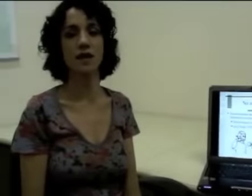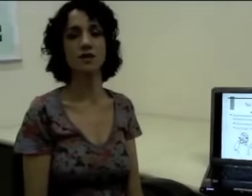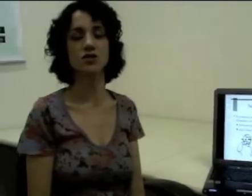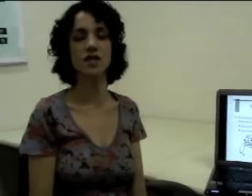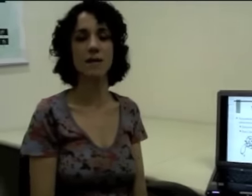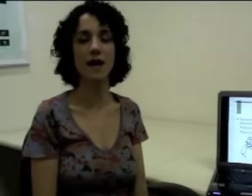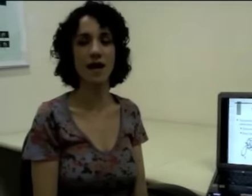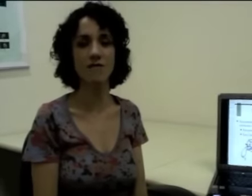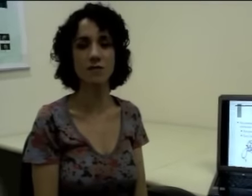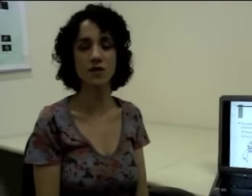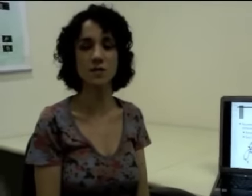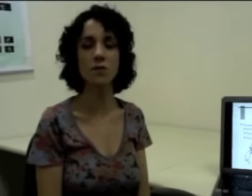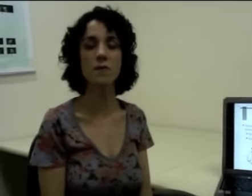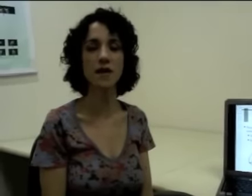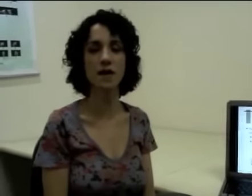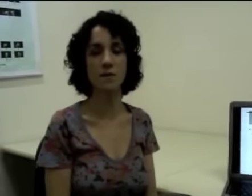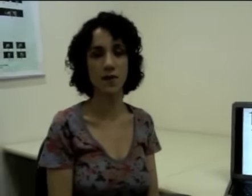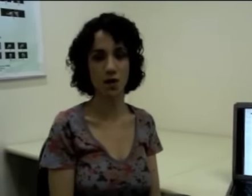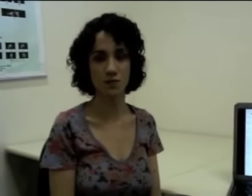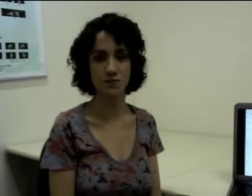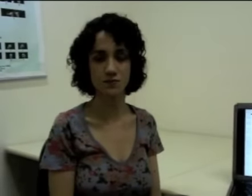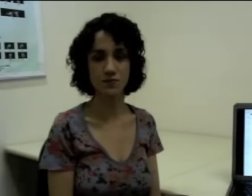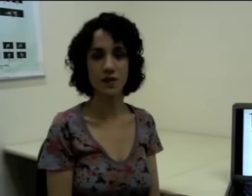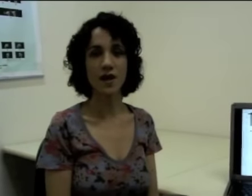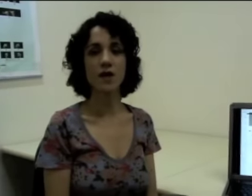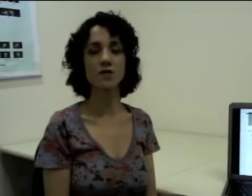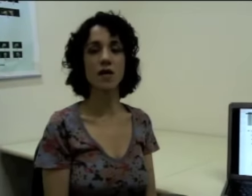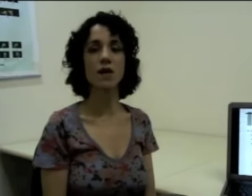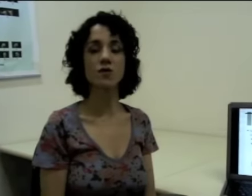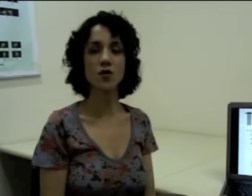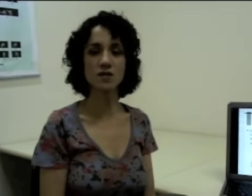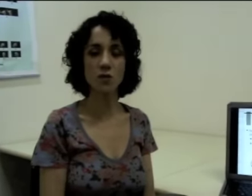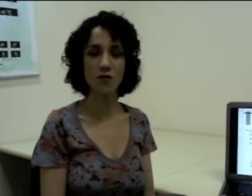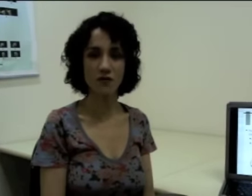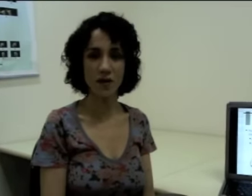A gente tem, por exemplo, a palavra bicampeão. Eu tenho aí dois morfemas,